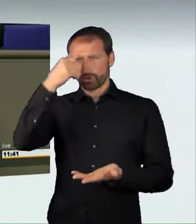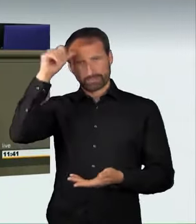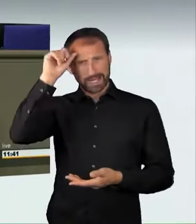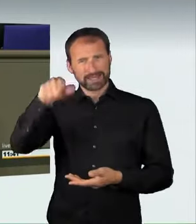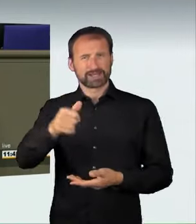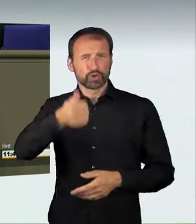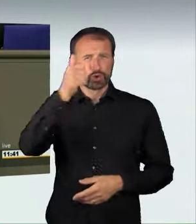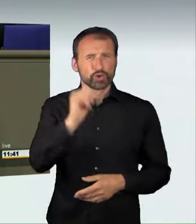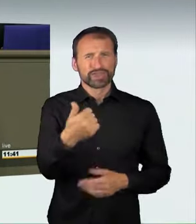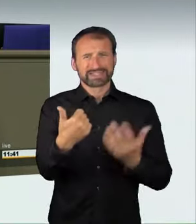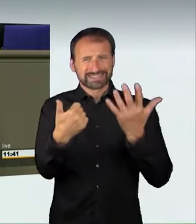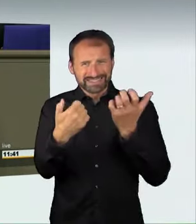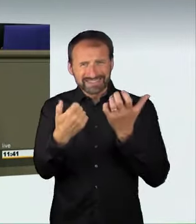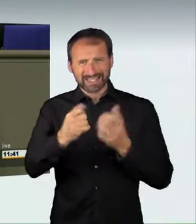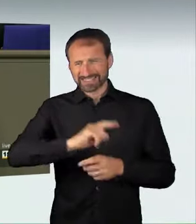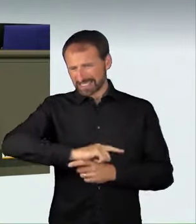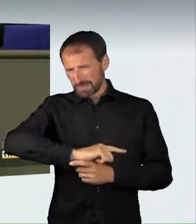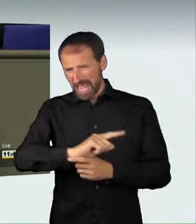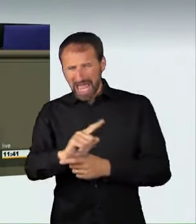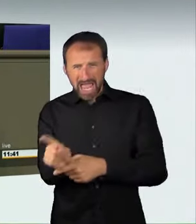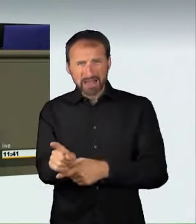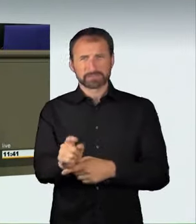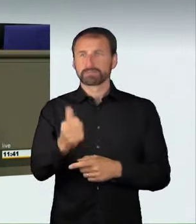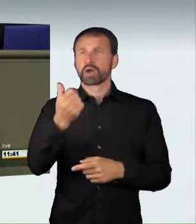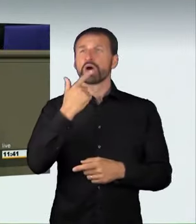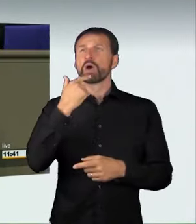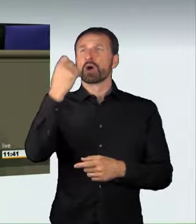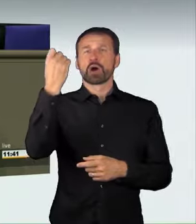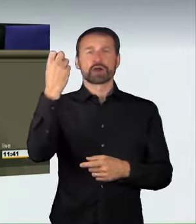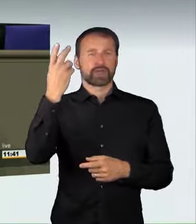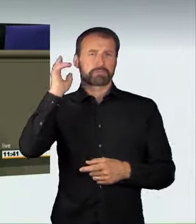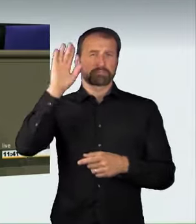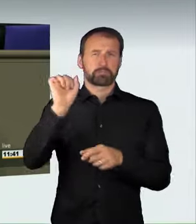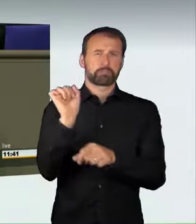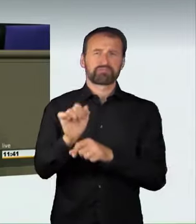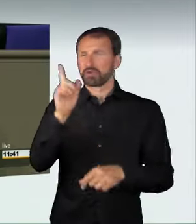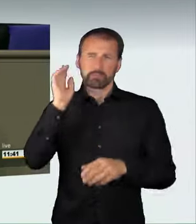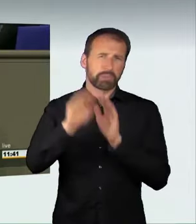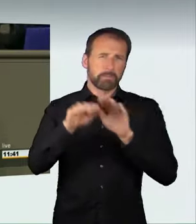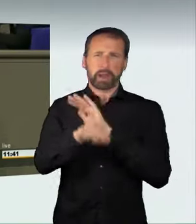bei 160 km/h ein Rennen, bei dem mehrere rote Ampeln überfahren wurden.